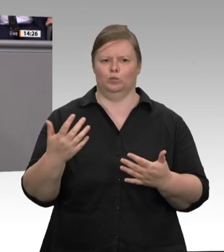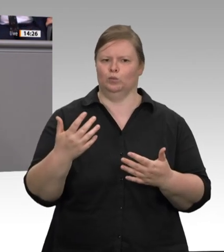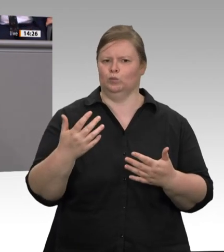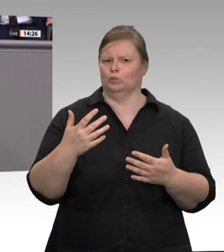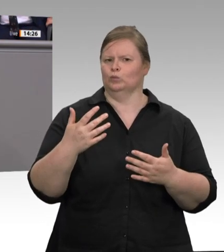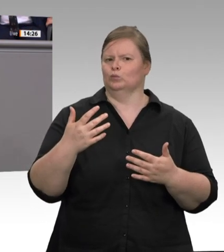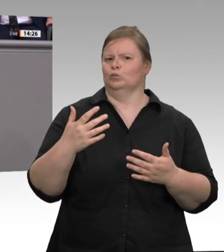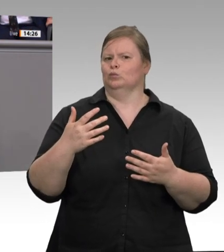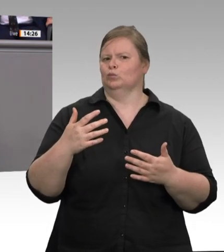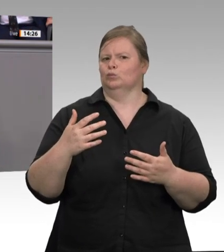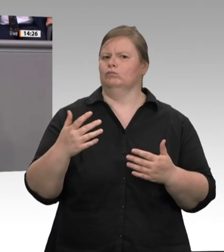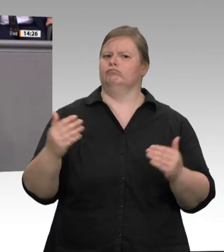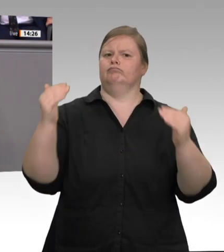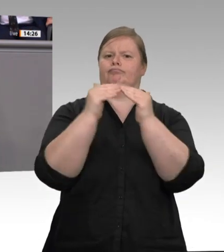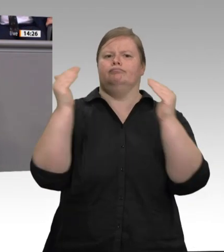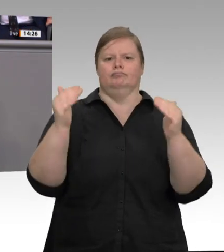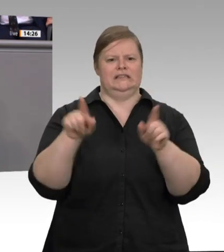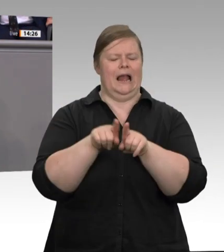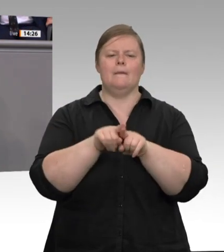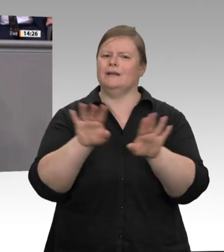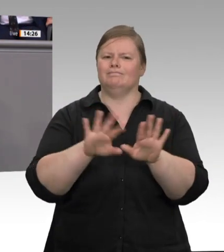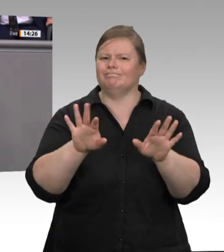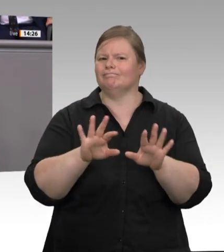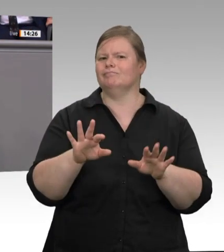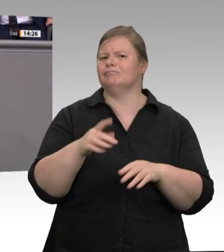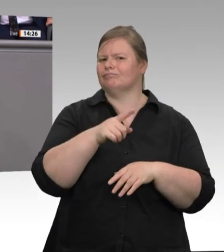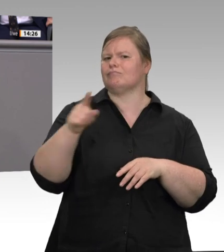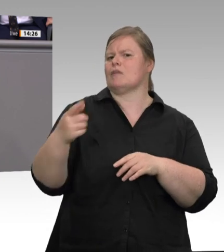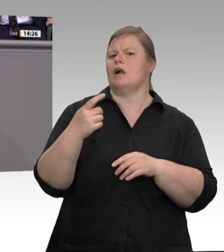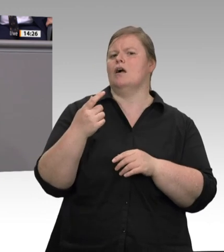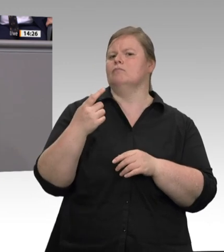Ausmerzung wichtiger Instrumente in der Arbeitspolitik. Das trifft dann auch freie